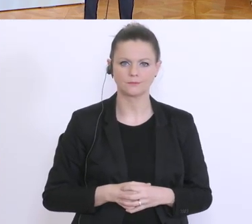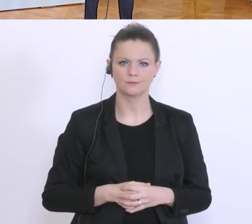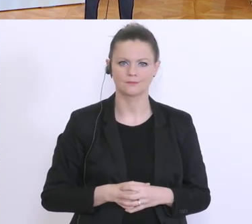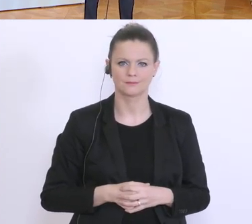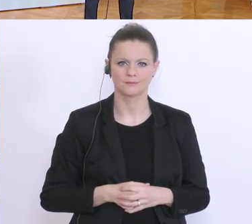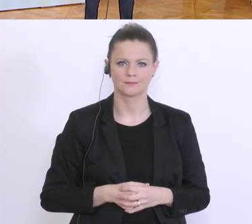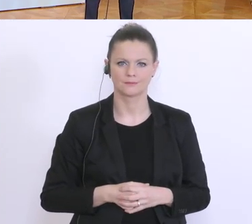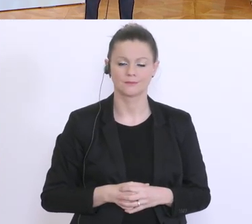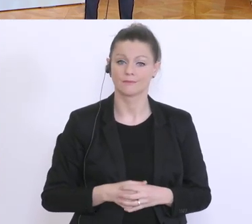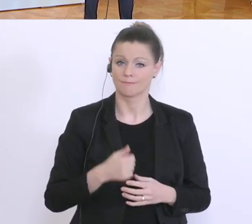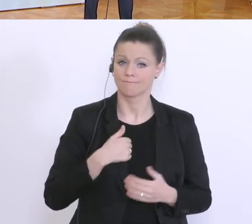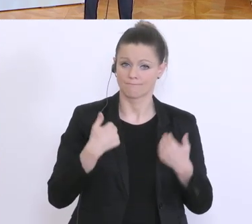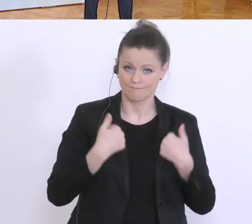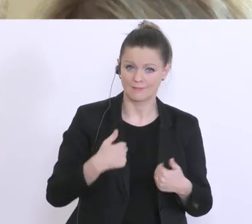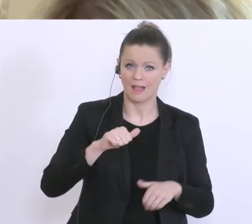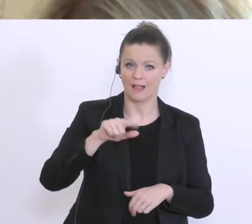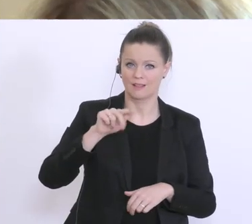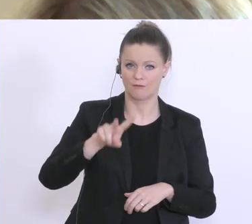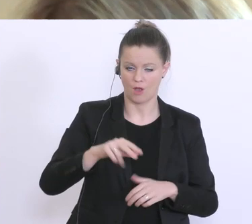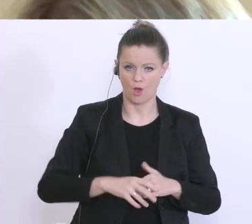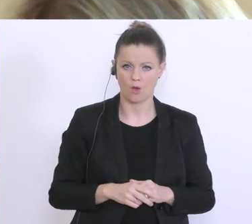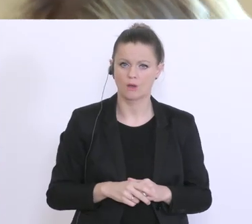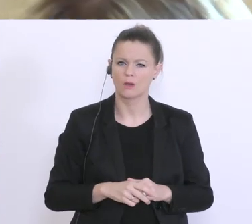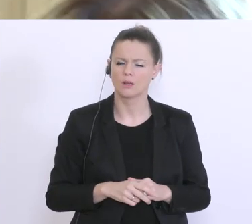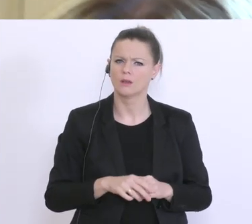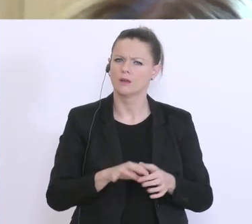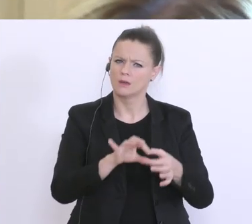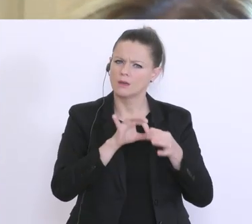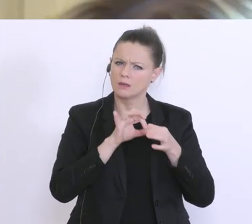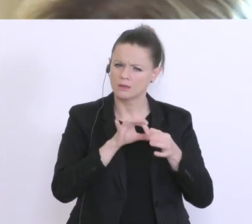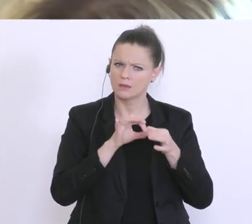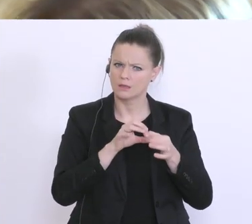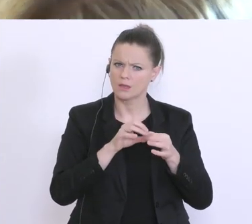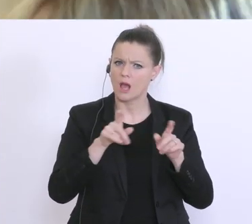Bitte hier vorne? Grüß Gott, Angelines von ATV. Noch bezugnehmend auf das, wird’s da auch um die Menschen gehen die erst